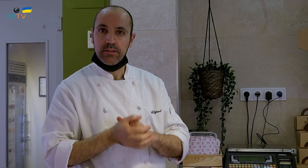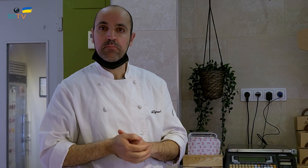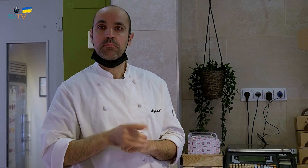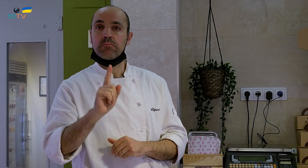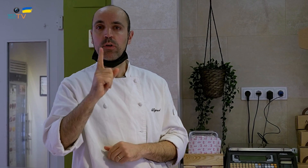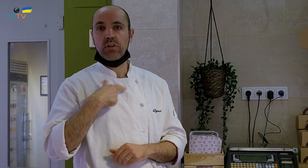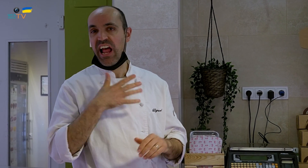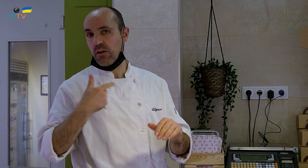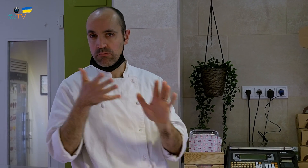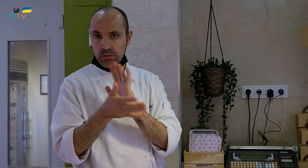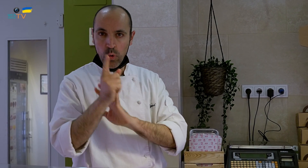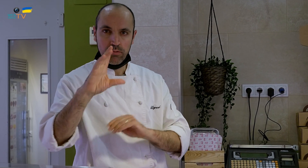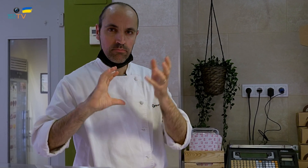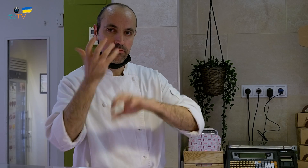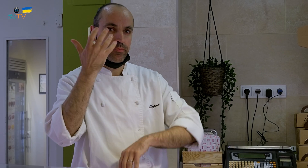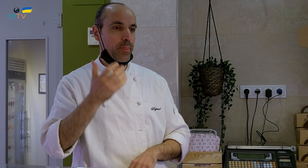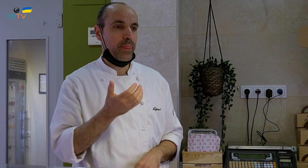y os quería comentar una anécdota.